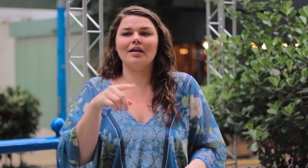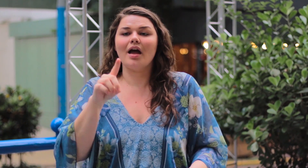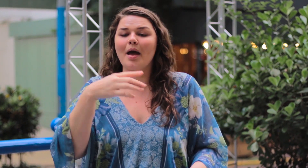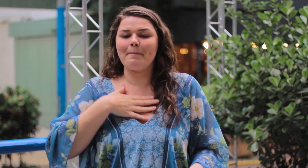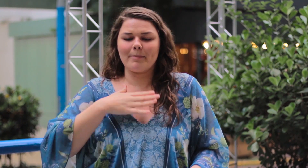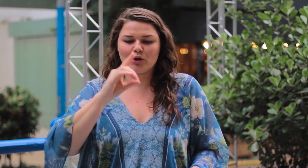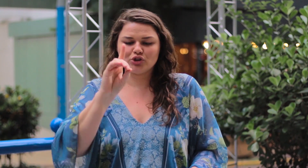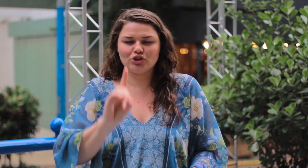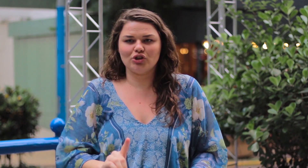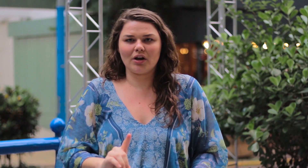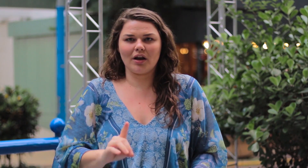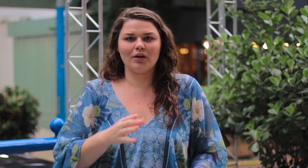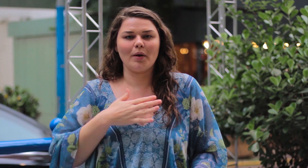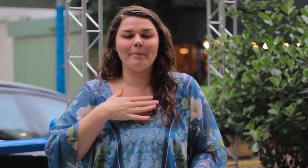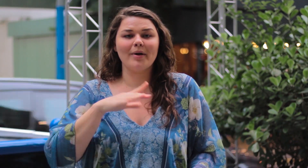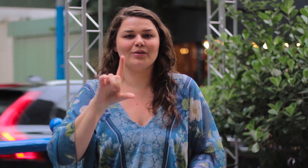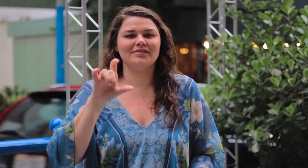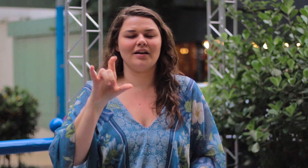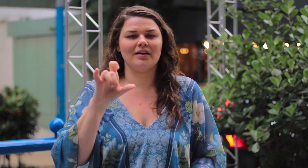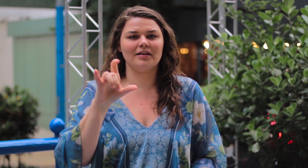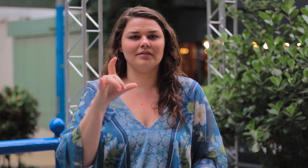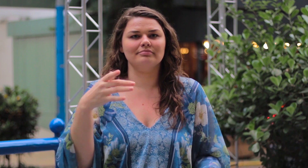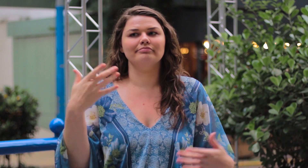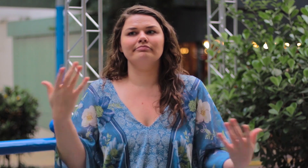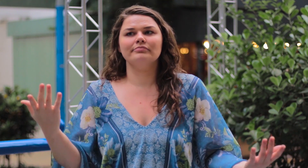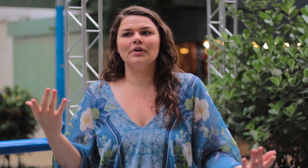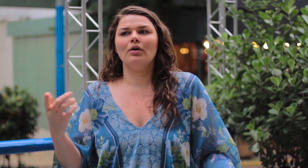É meu direito, é o meu Instagram!